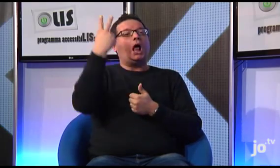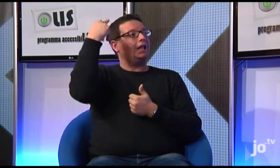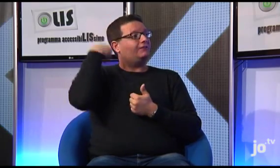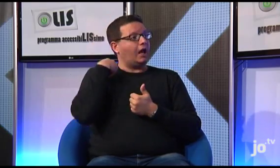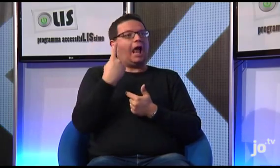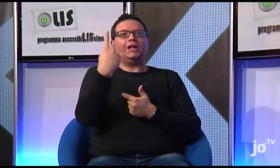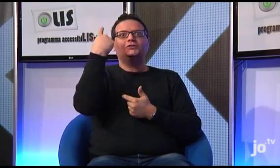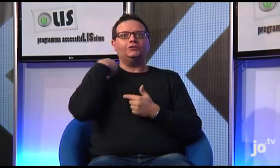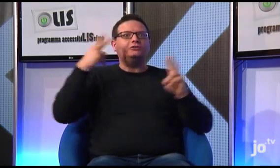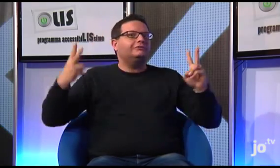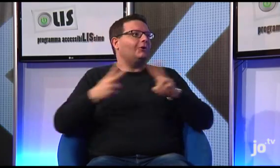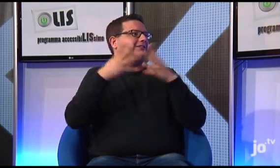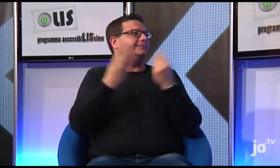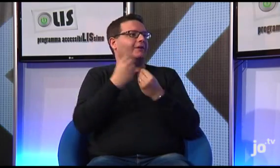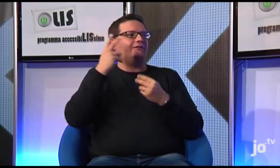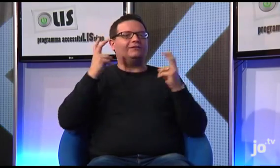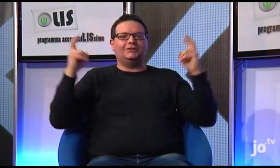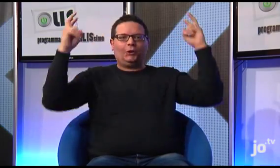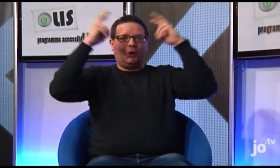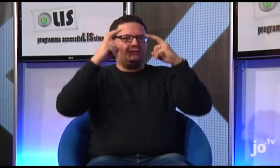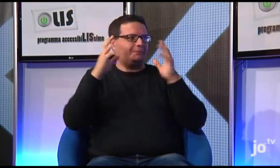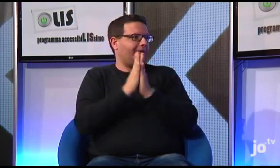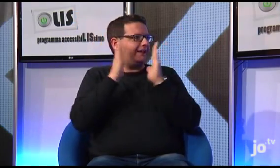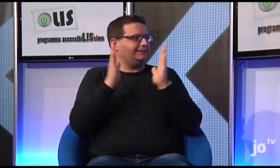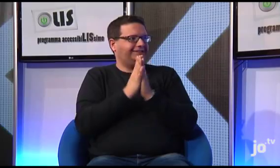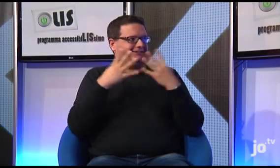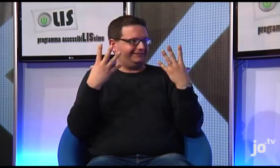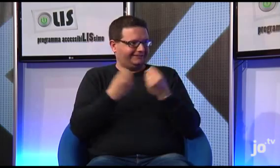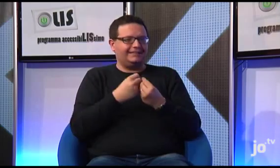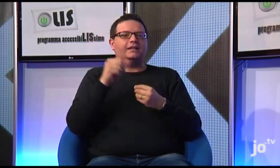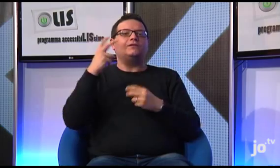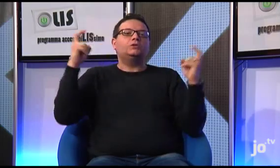Sia l'anno scorso che due anni fa il Arcivescovo ha presieduto alla celebrazione eucaristica